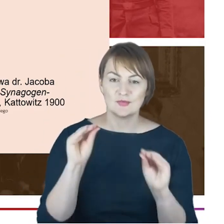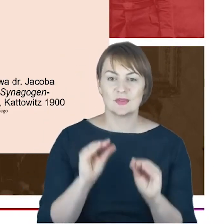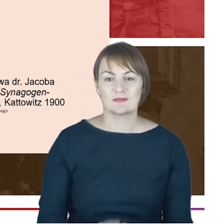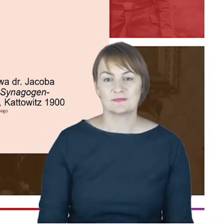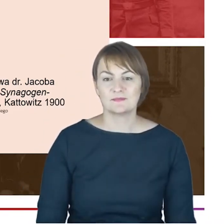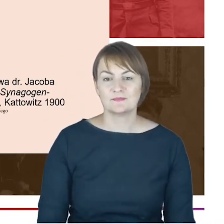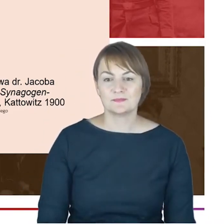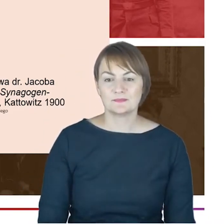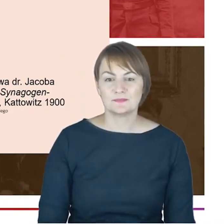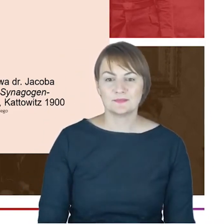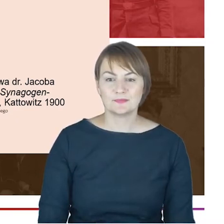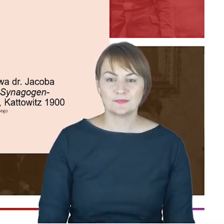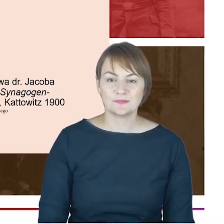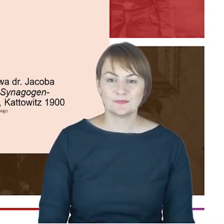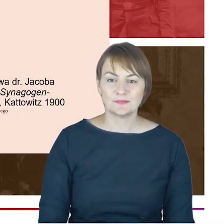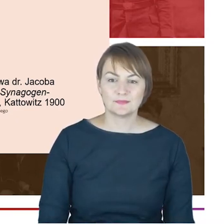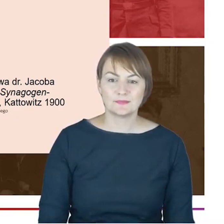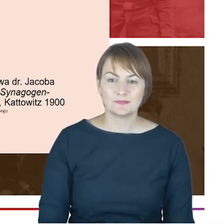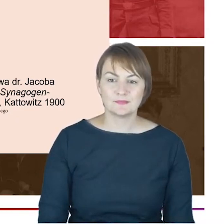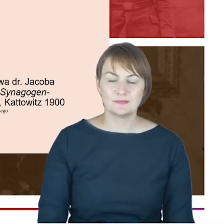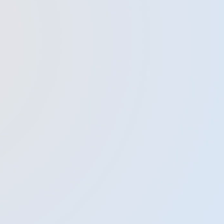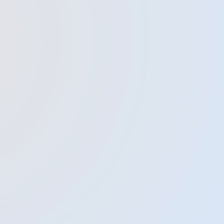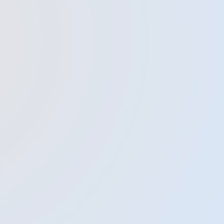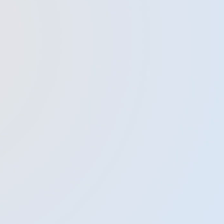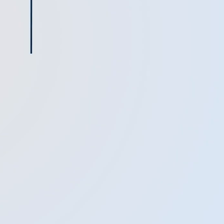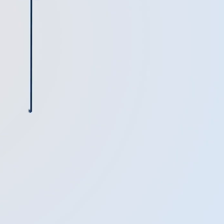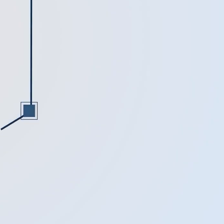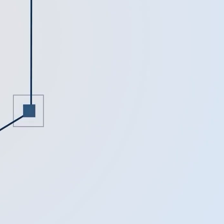rodzaju ekumenizmu. Bardzo Państwu dziękuję.